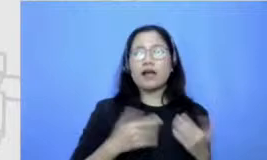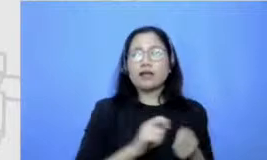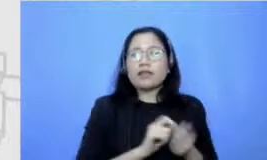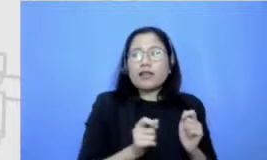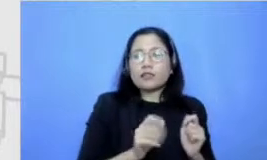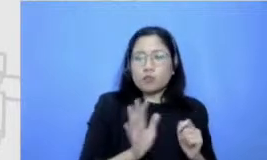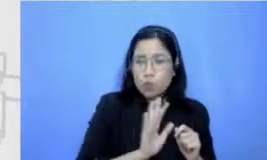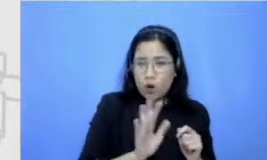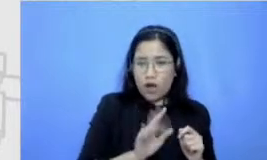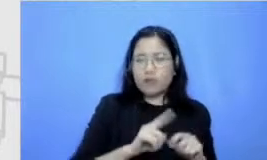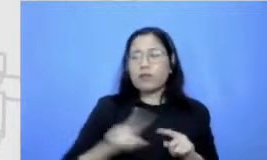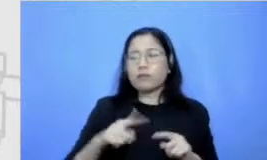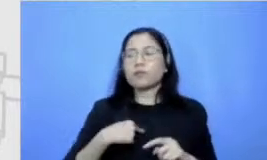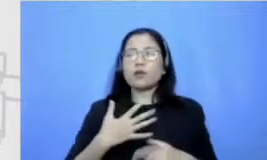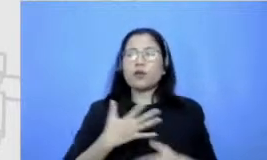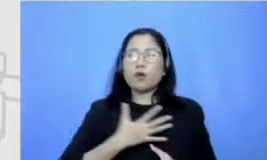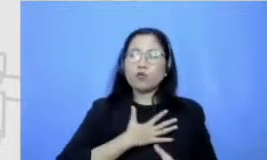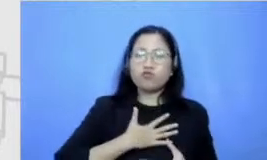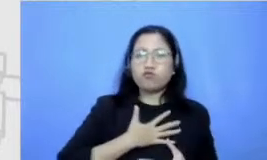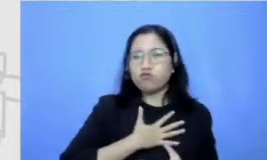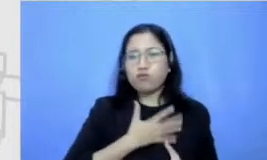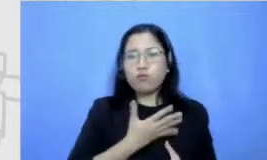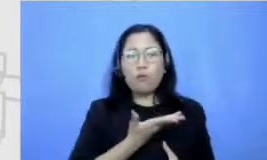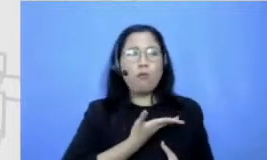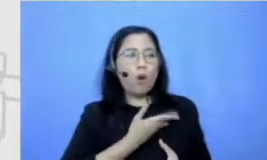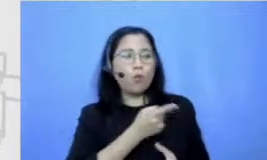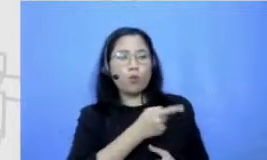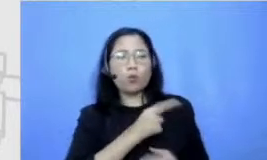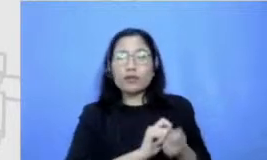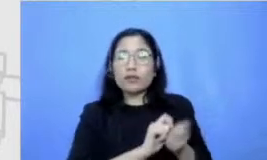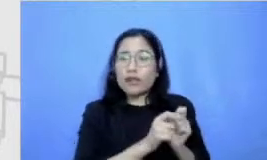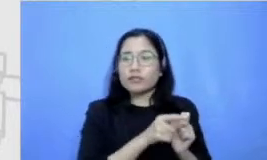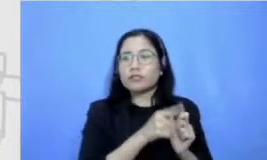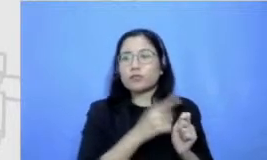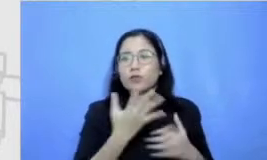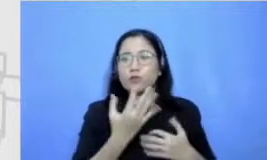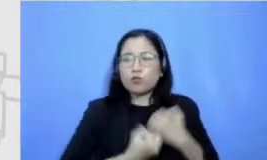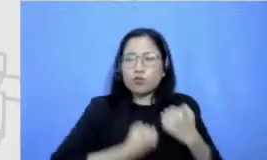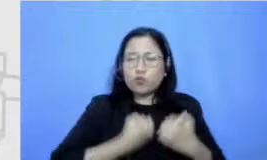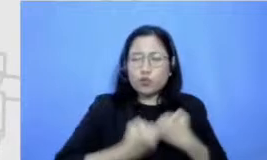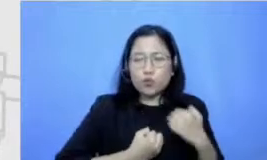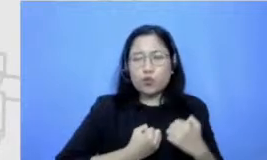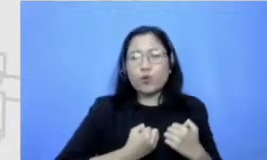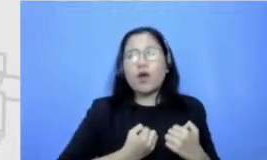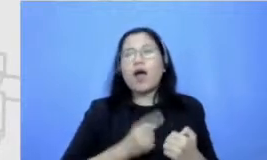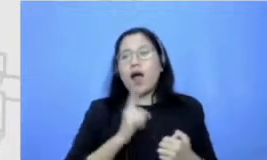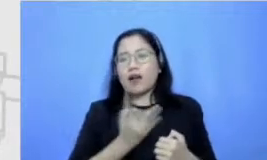adrenalin ketika tahu akan ada ada satu apa namanya tingkatan tertentu yang harus dilalui